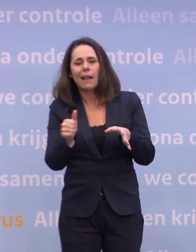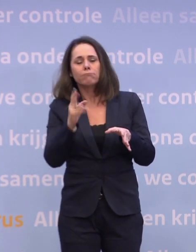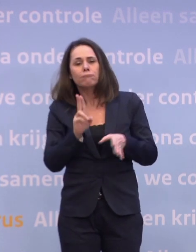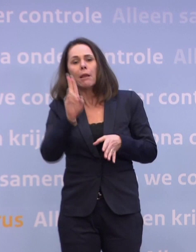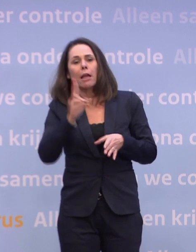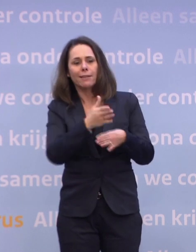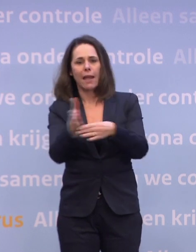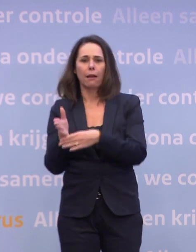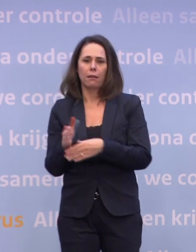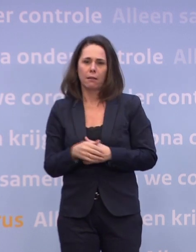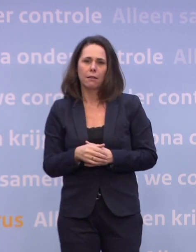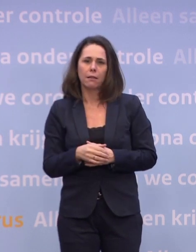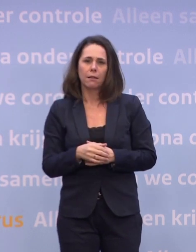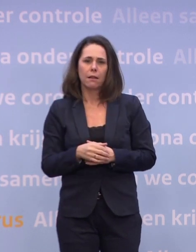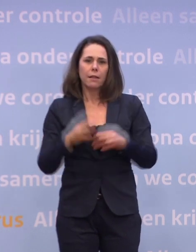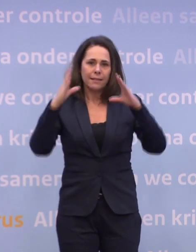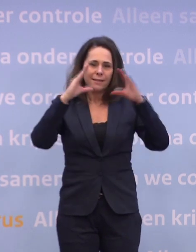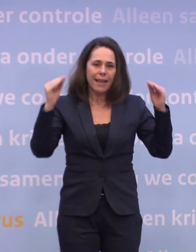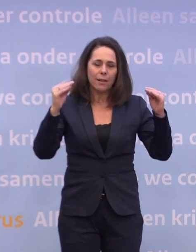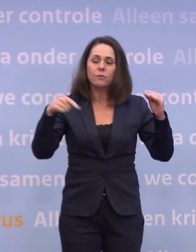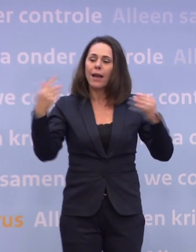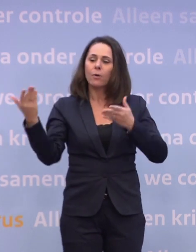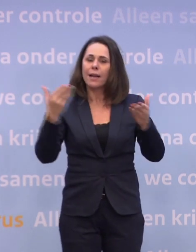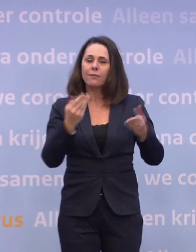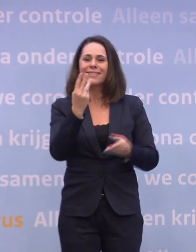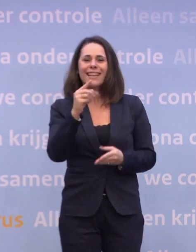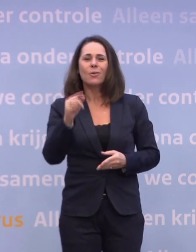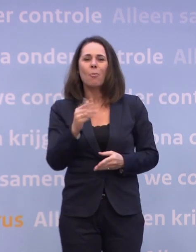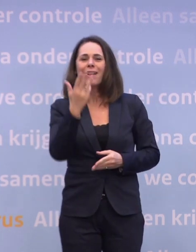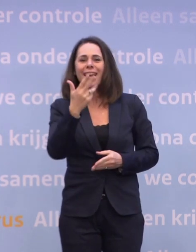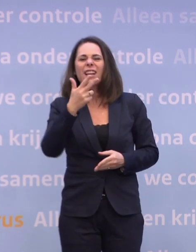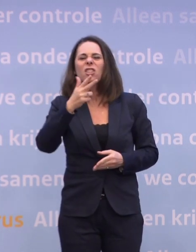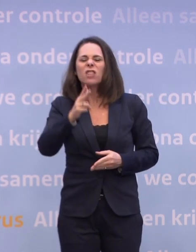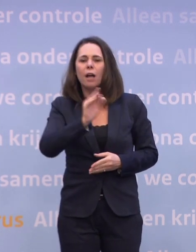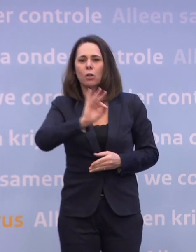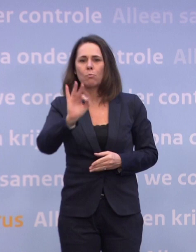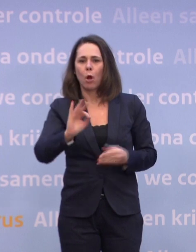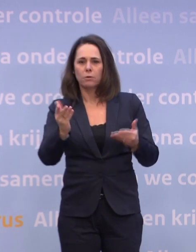Dat betekent dat Nederland van iedere levering 3,89% krijgt. Dat is de zekerheid die we contractueel hebben afgesproken.